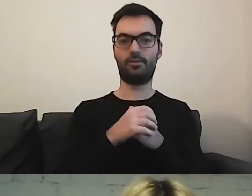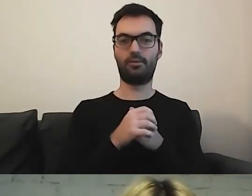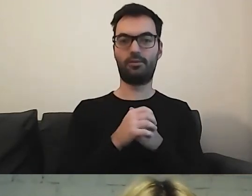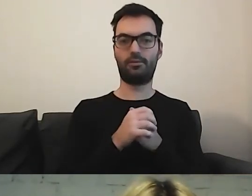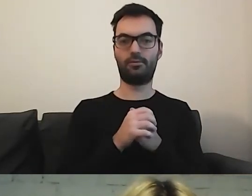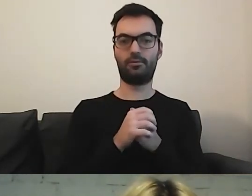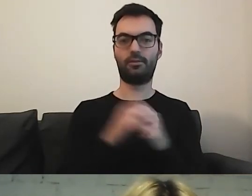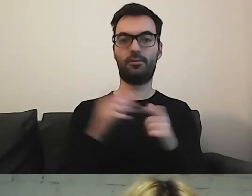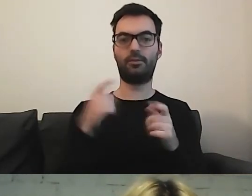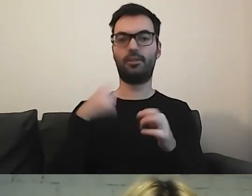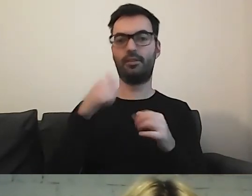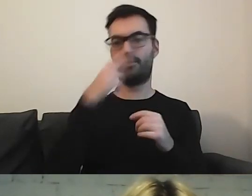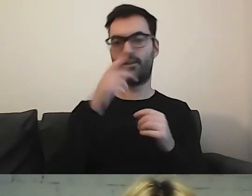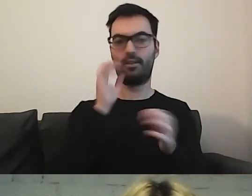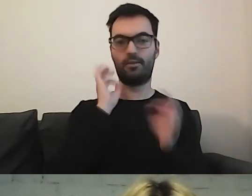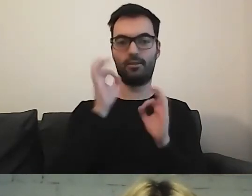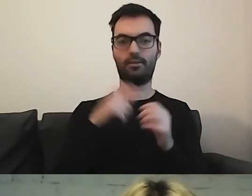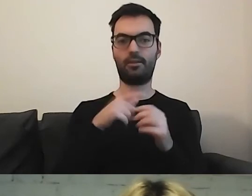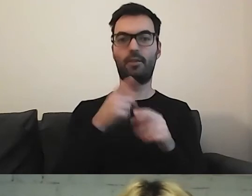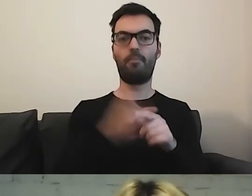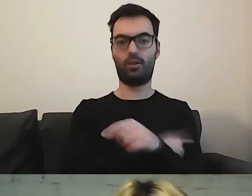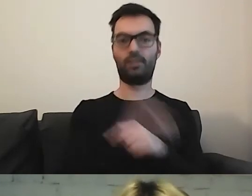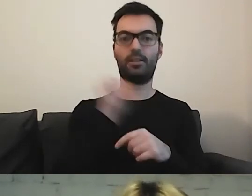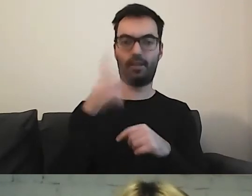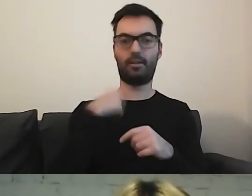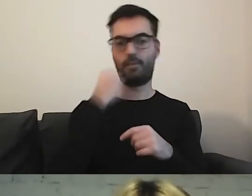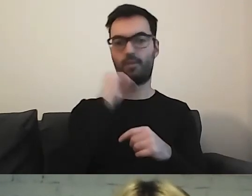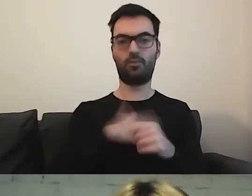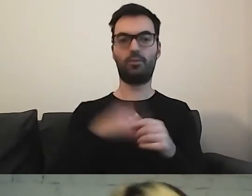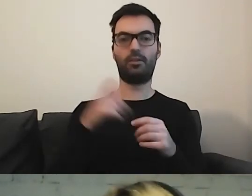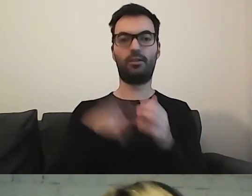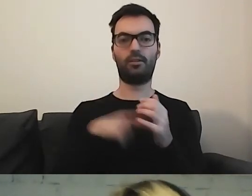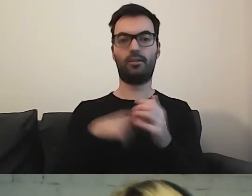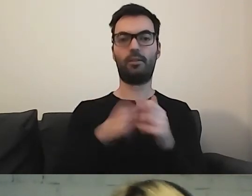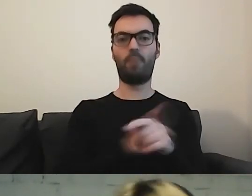Widziałam tu jeszcze informacje o Poznaniu. Bardzo lubię informacje z Poznania.